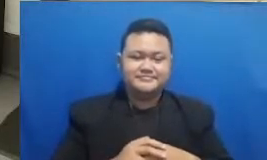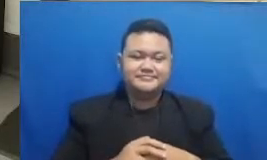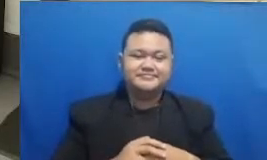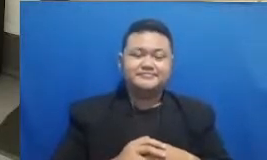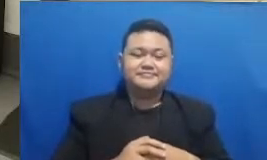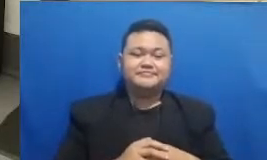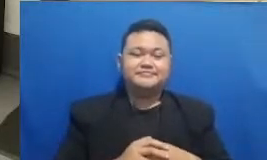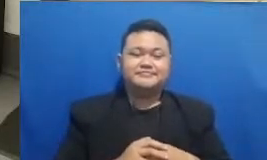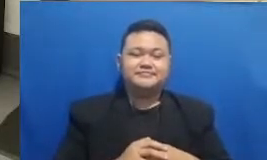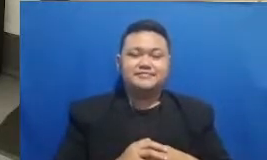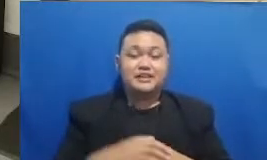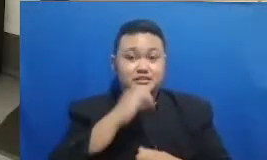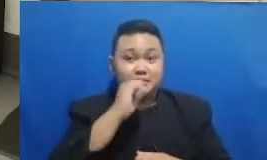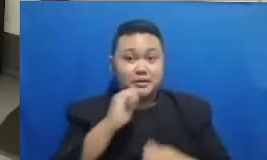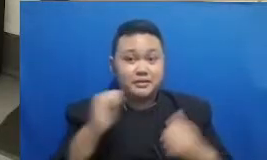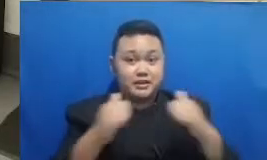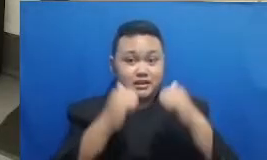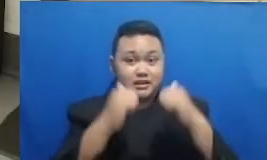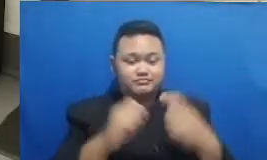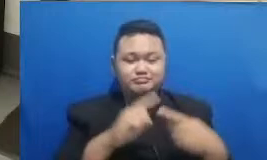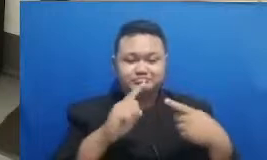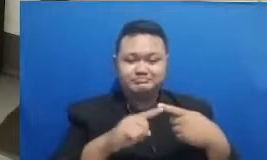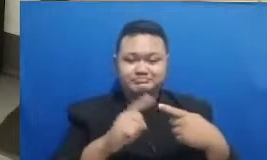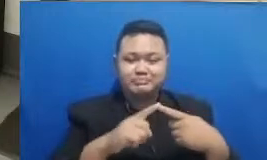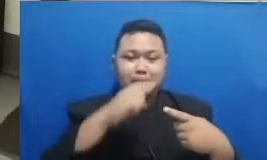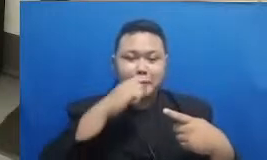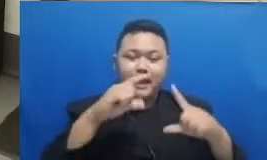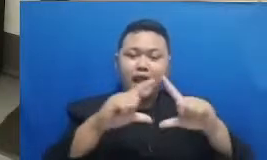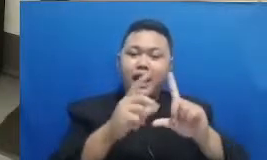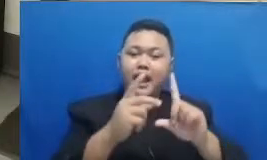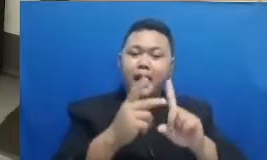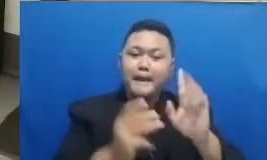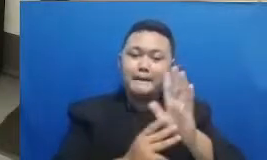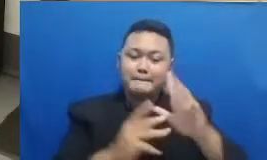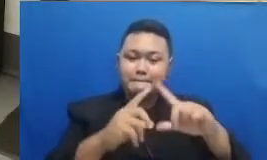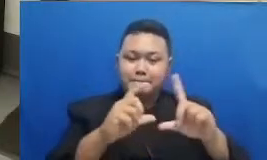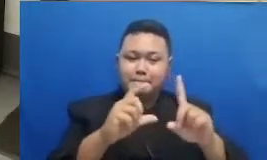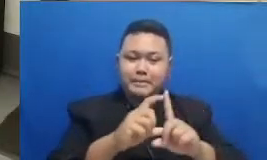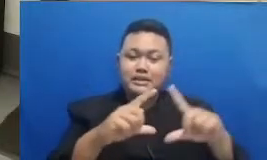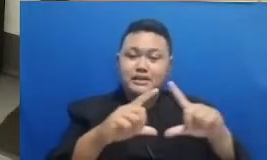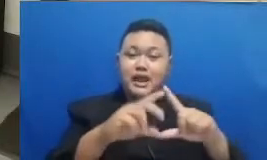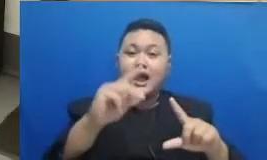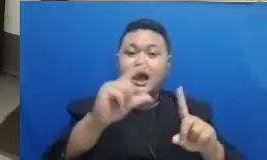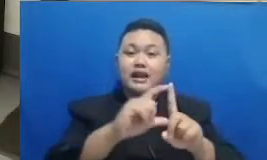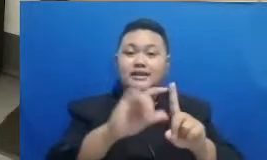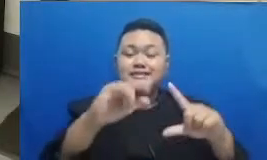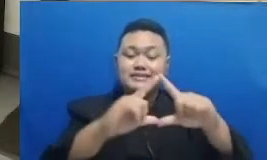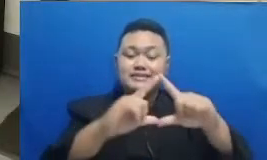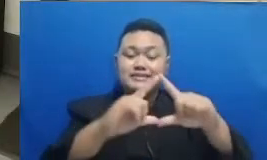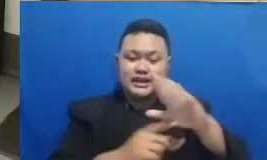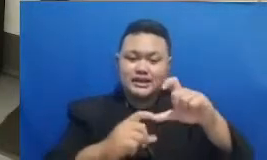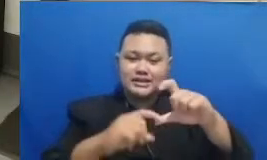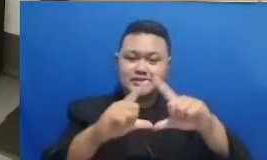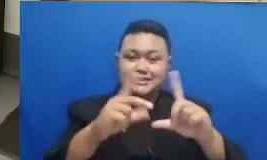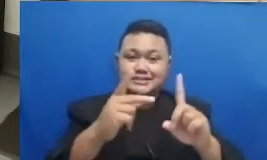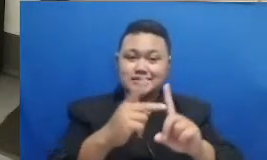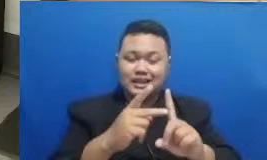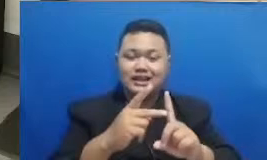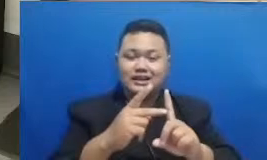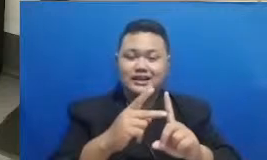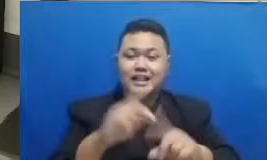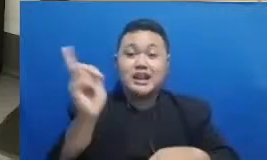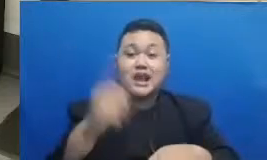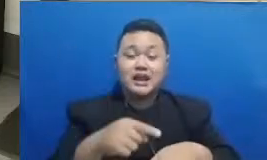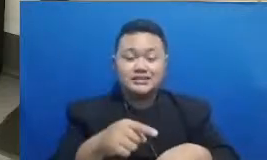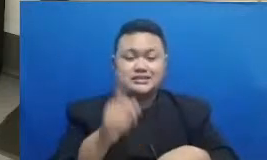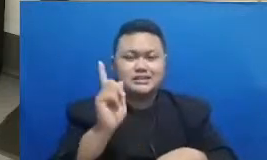Bapak Achmad Ardiansyah sphs mpn2 Rembang itu yang pertama pemenangnya dan yang kedua adalah